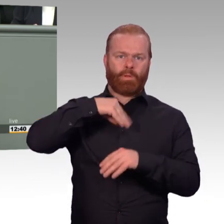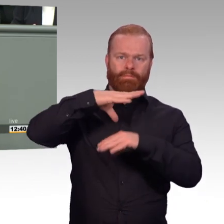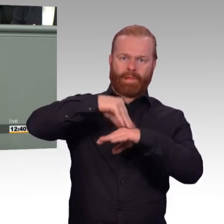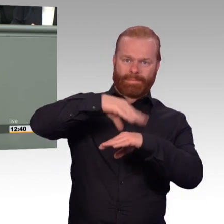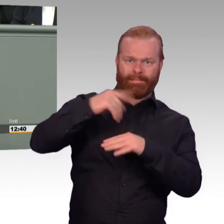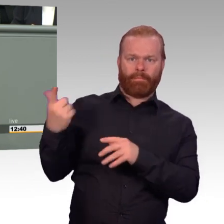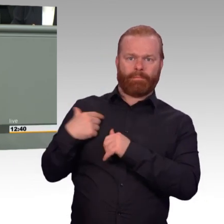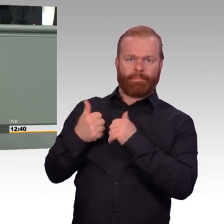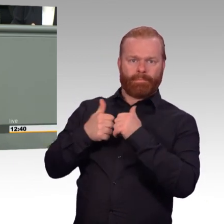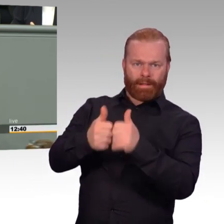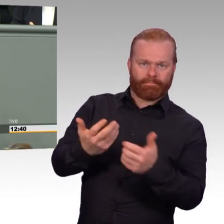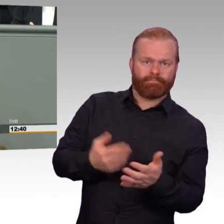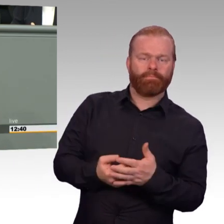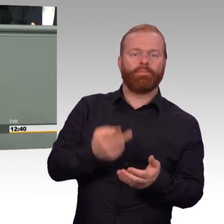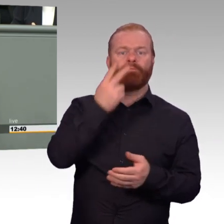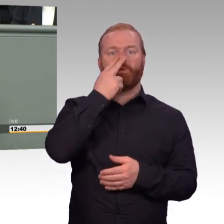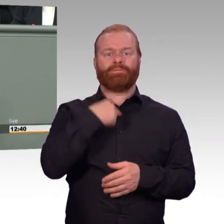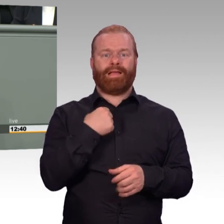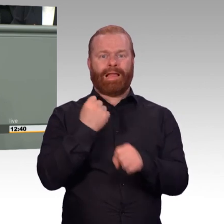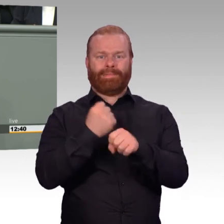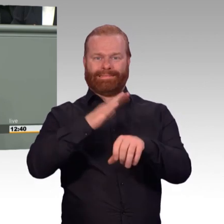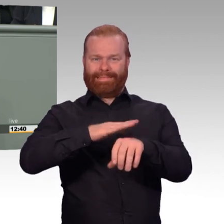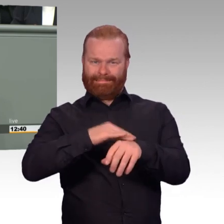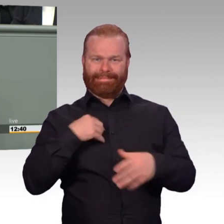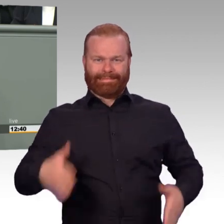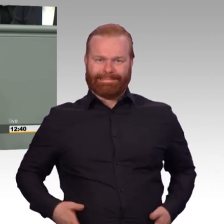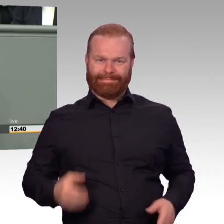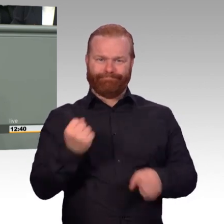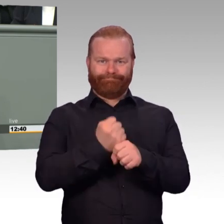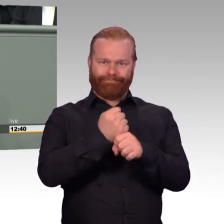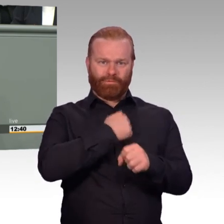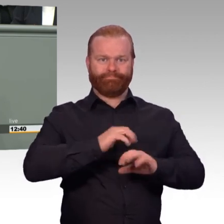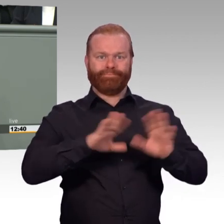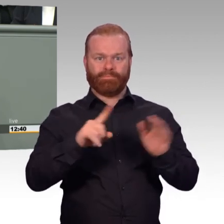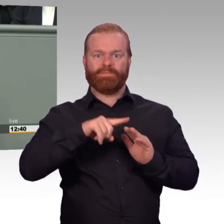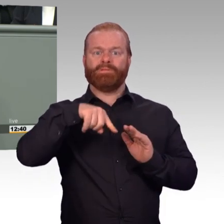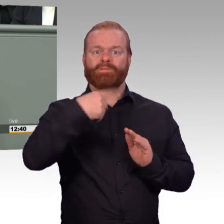an dieser Stelle. Wir verbessern damit den Arbeitsalltag in der Bundeswehr ganz konkret